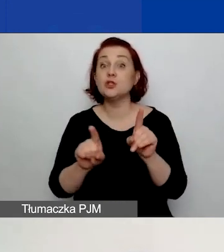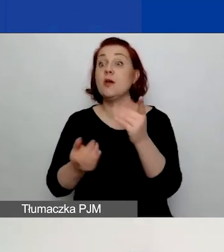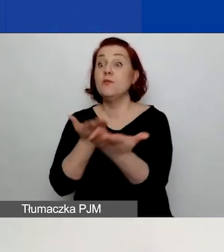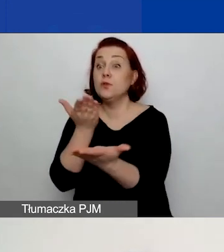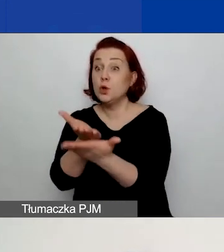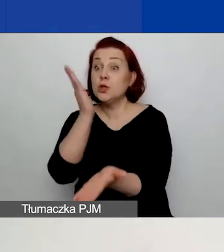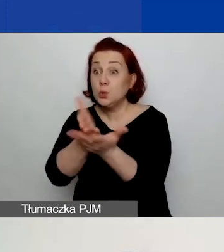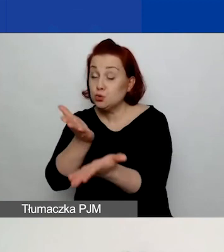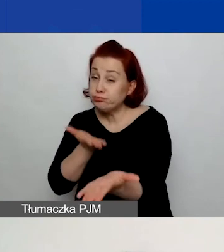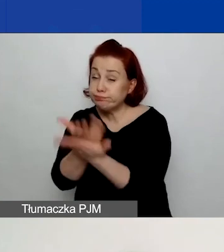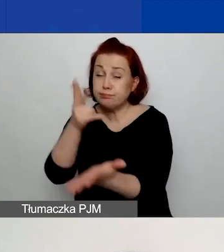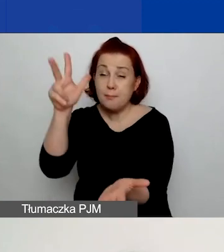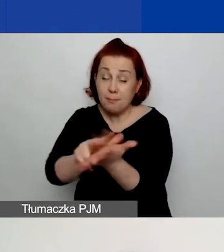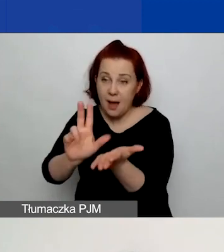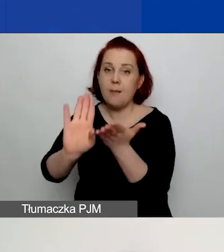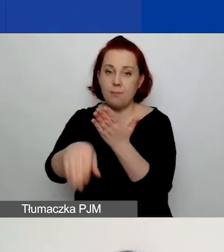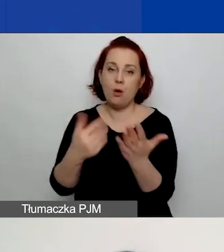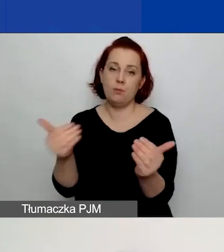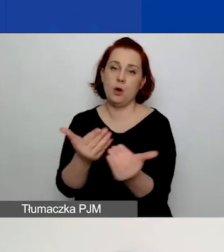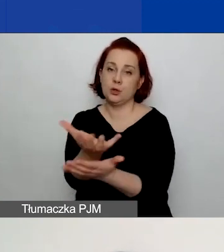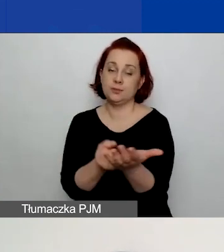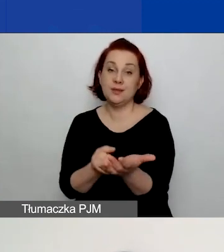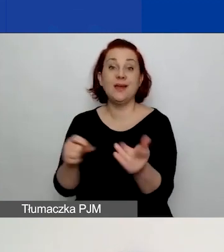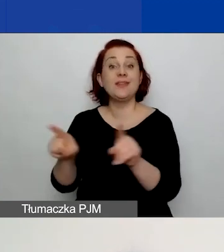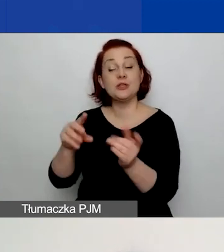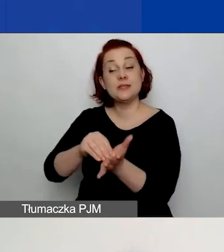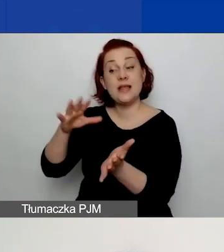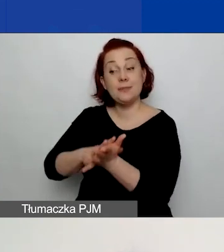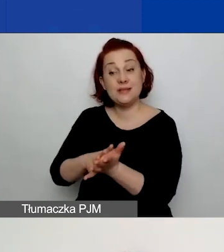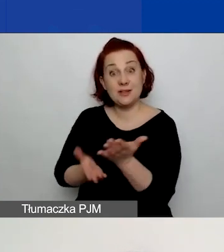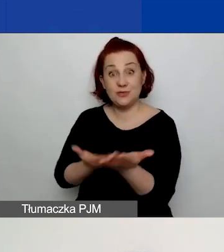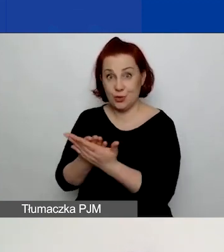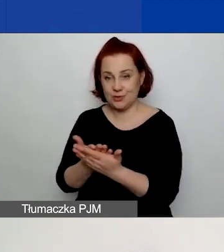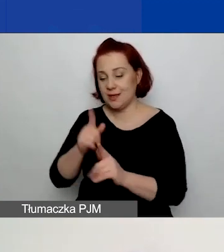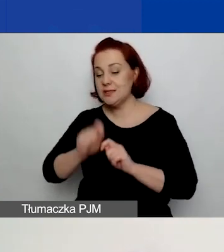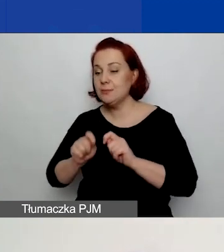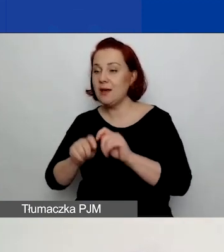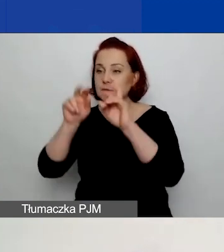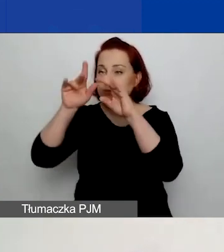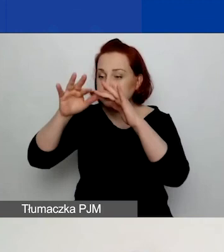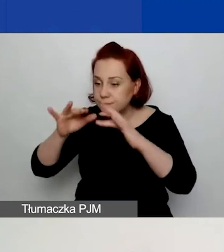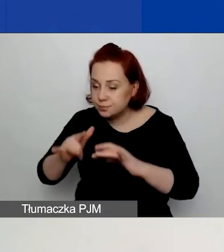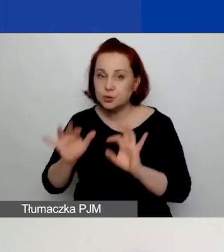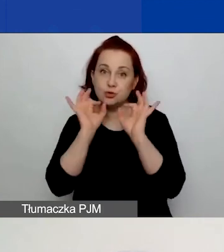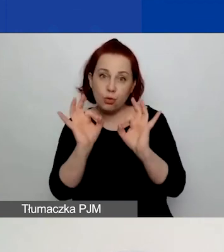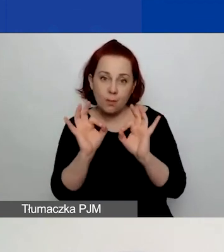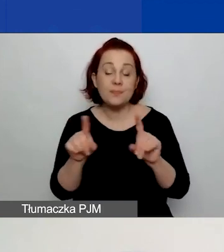Będzie również mogli zapisać wniosek i sprawdzić jego poprawność. Znajdziecie tam też przycisk "Złóż wniosek".